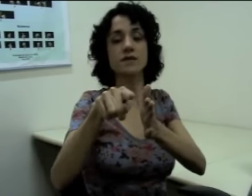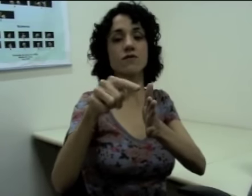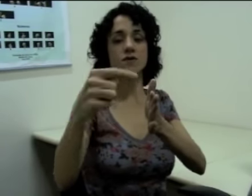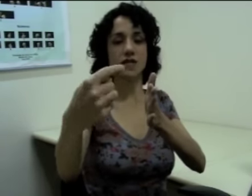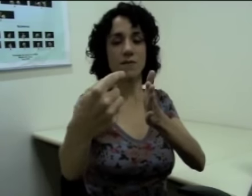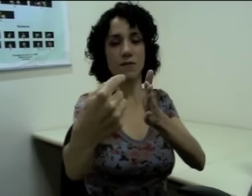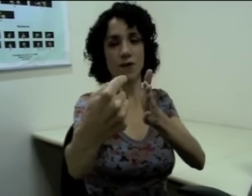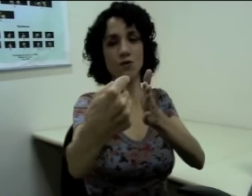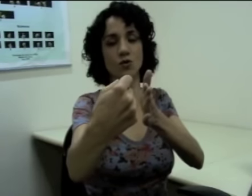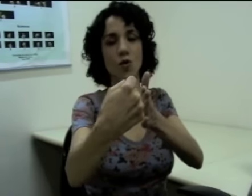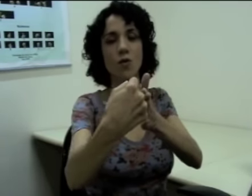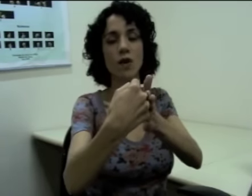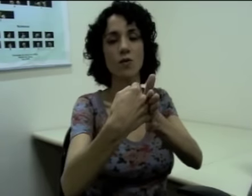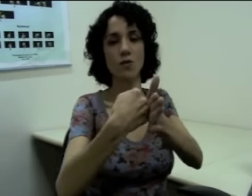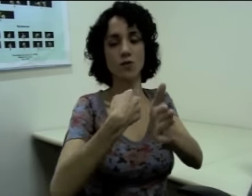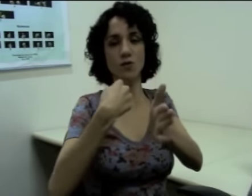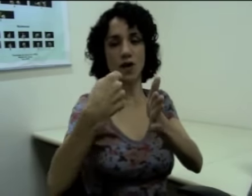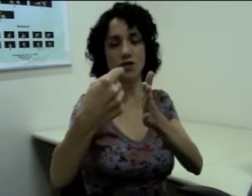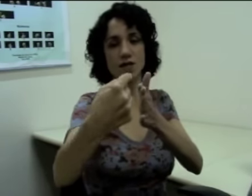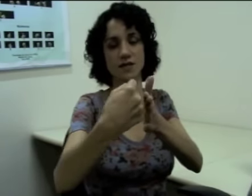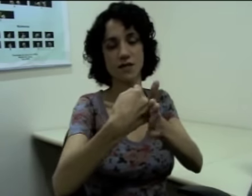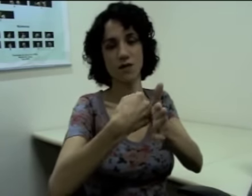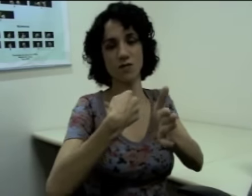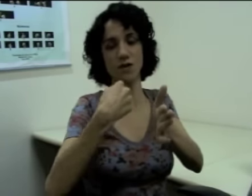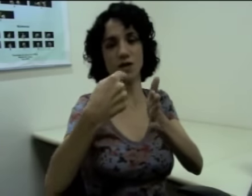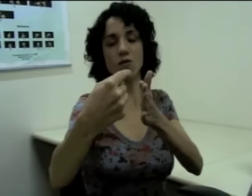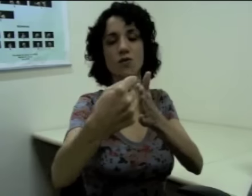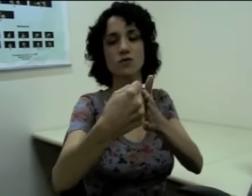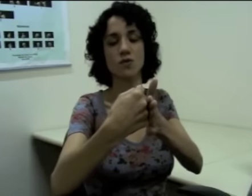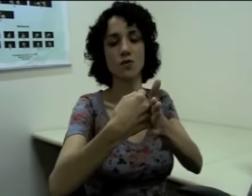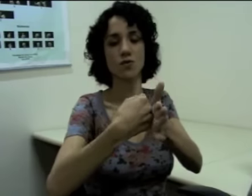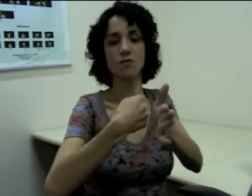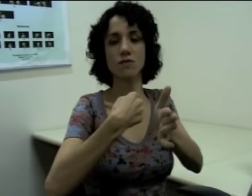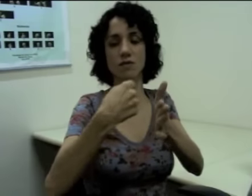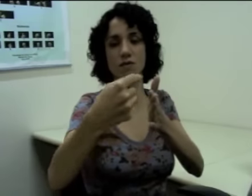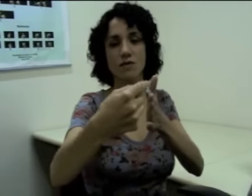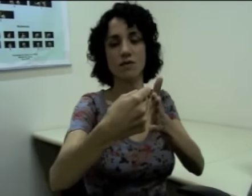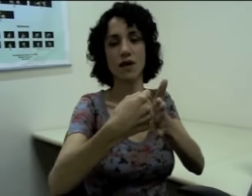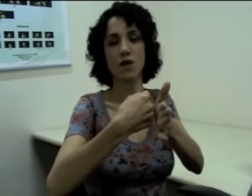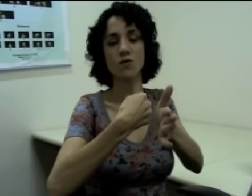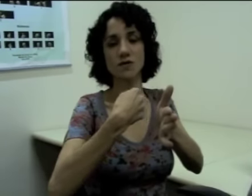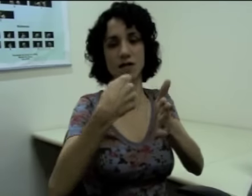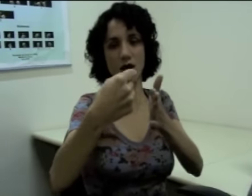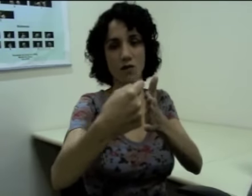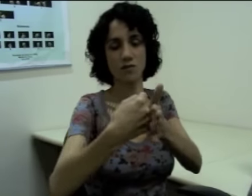Se “você me perguntou” eu mudo a direção em que eu construo o sinal.